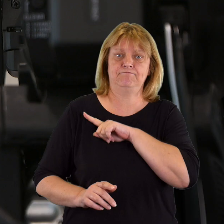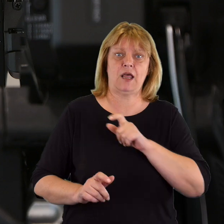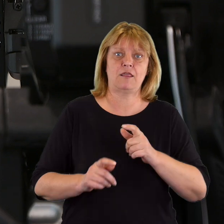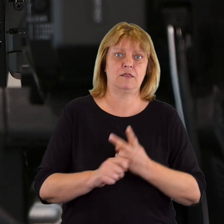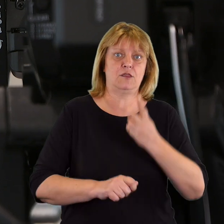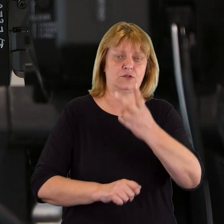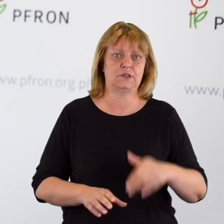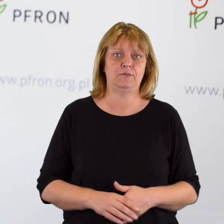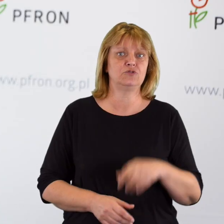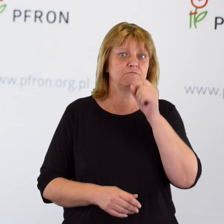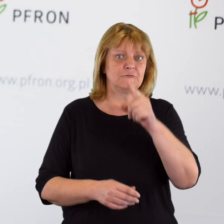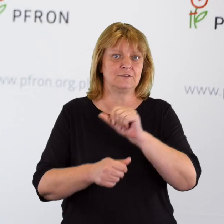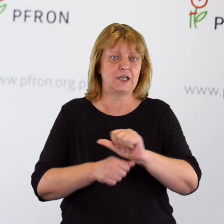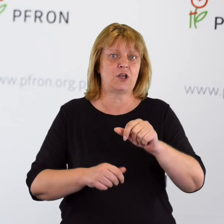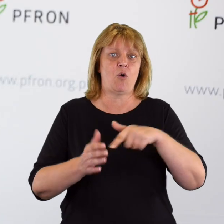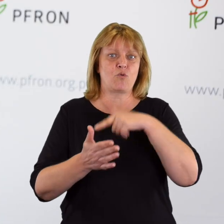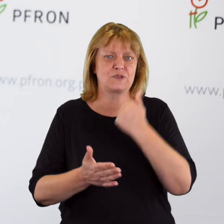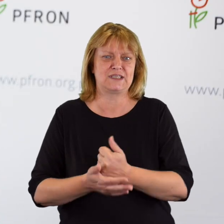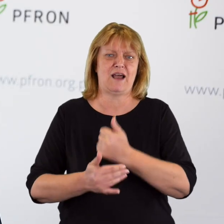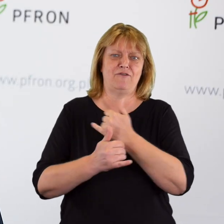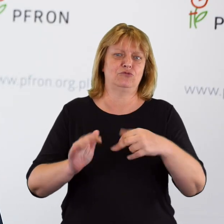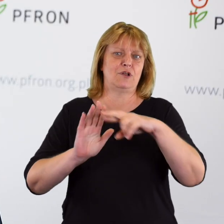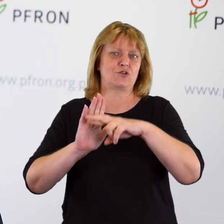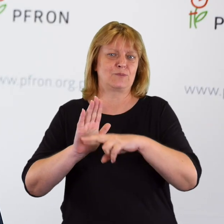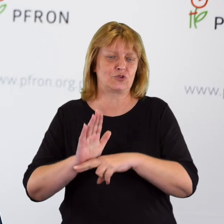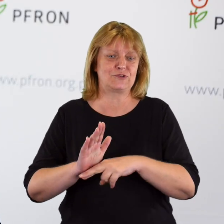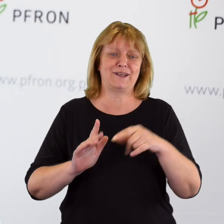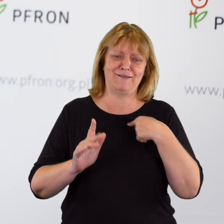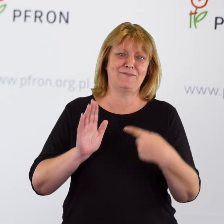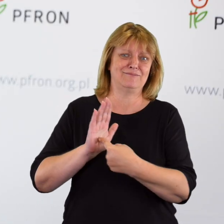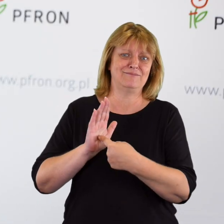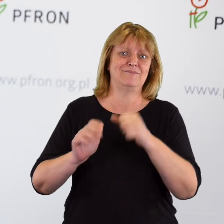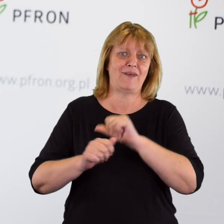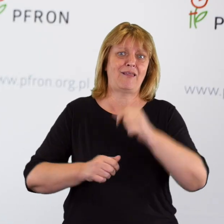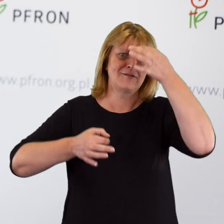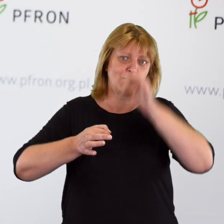Rzeczywiście są ustawy, rozporządzenia, które nam dokładnie pokazują,